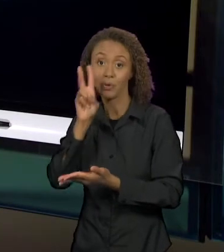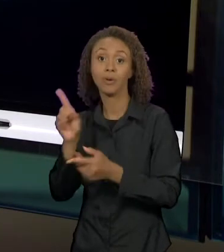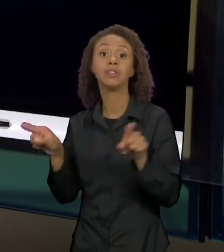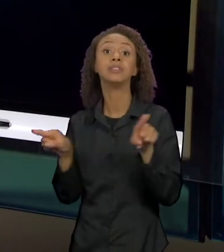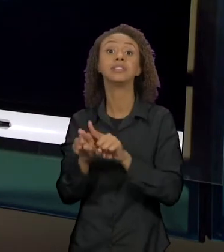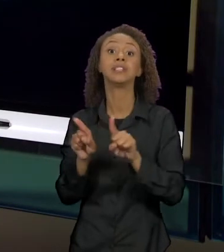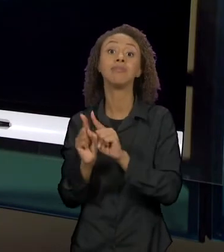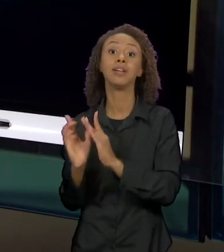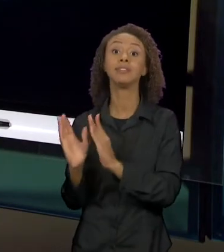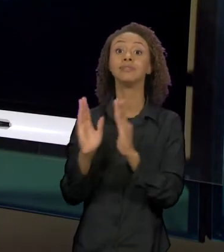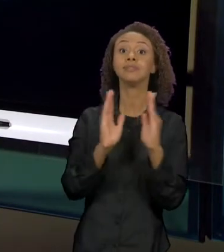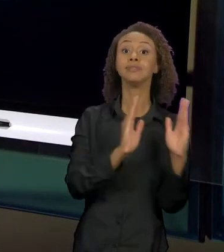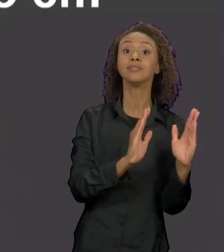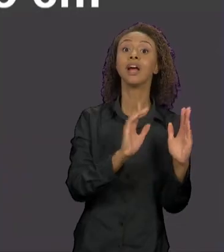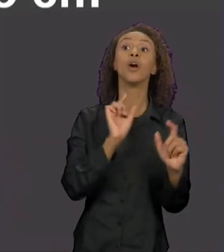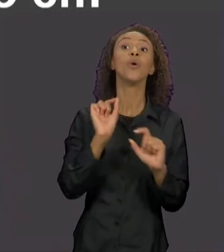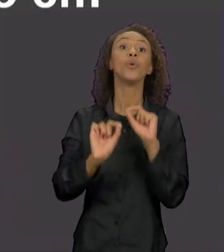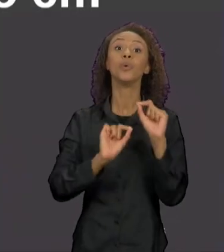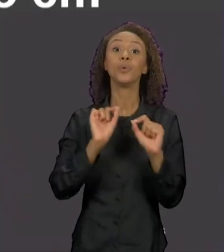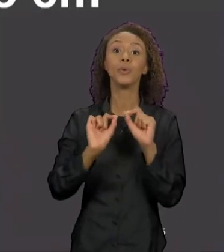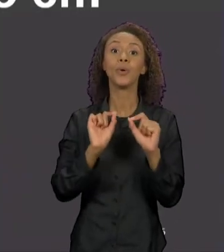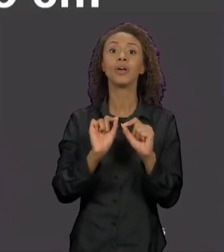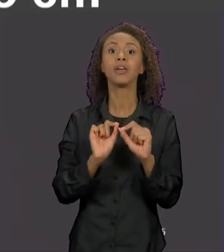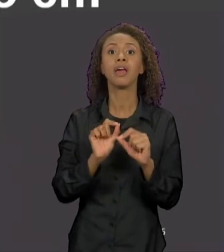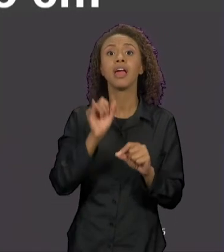AQUI MARCADO COM O DIÁLOGO DOS TRÊS PORQUINHOS.